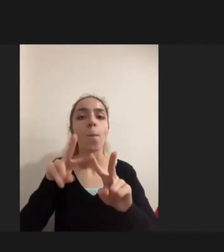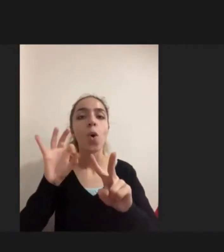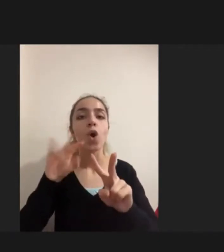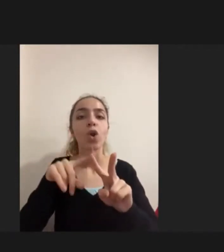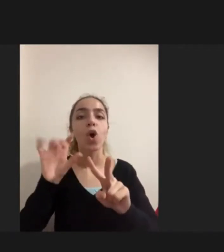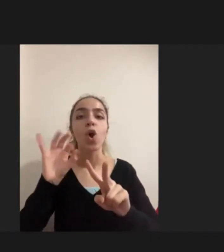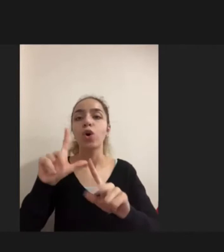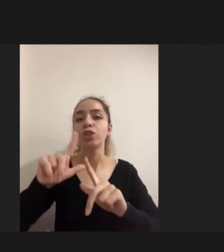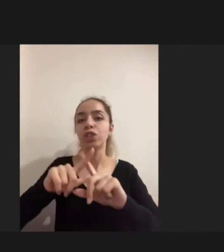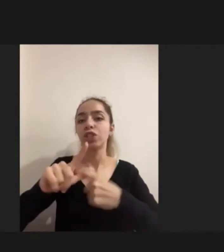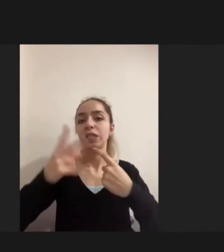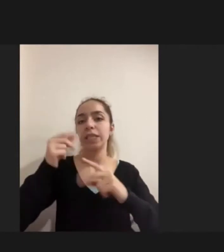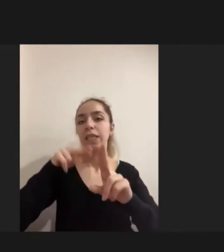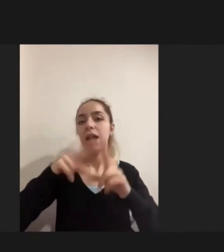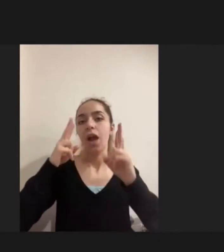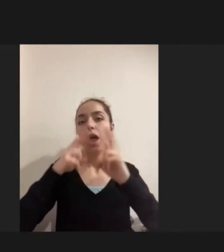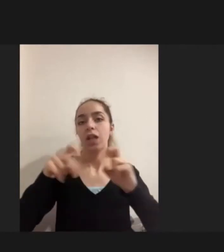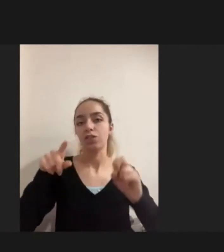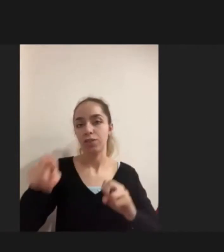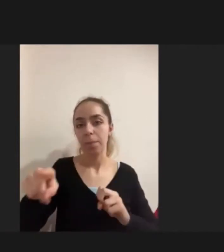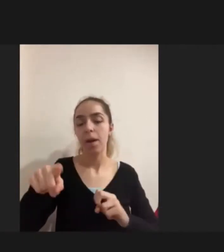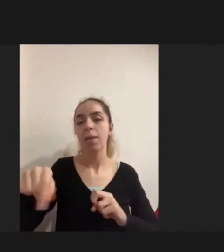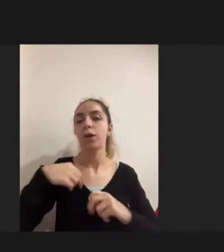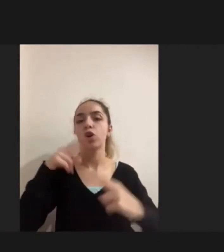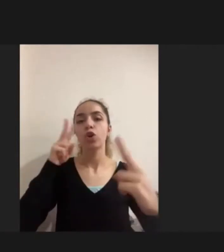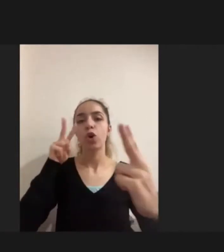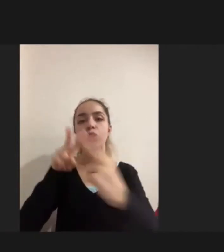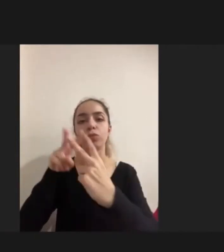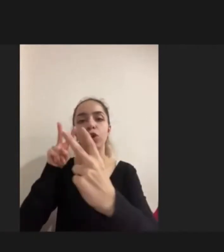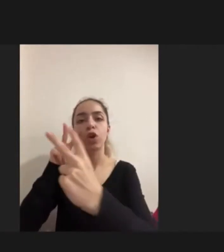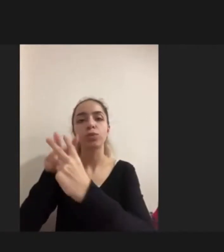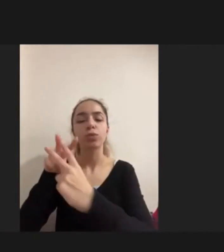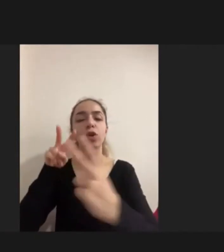Görüştüğüm kişiler de Aslında savaşın yarattığı bir